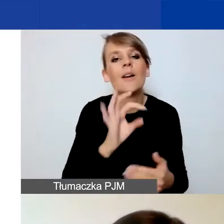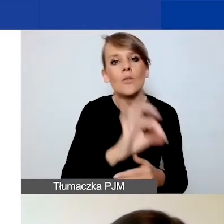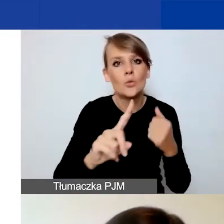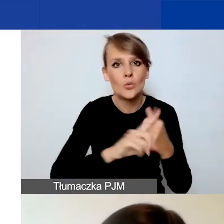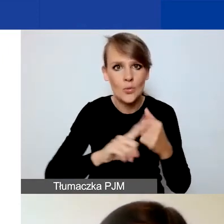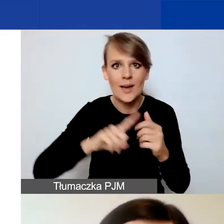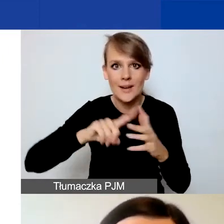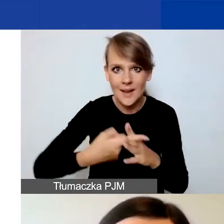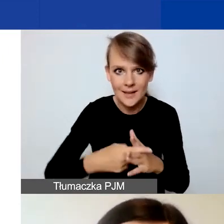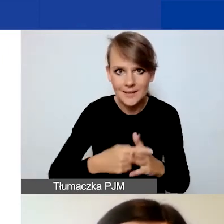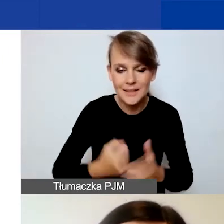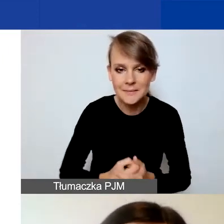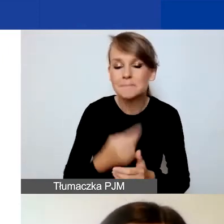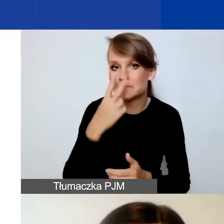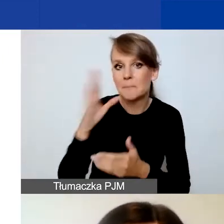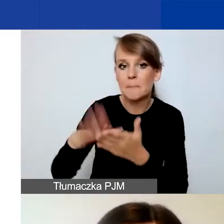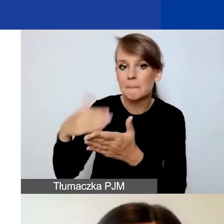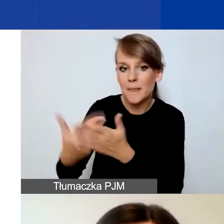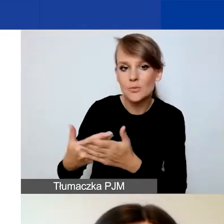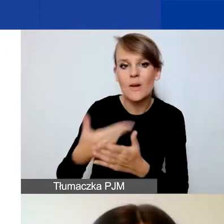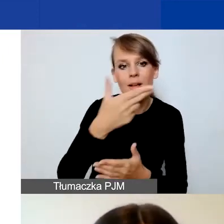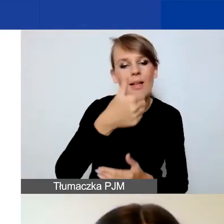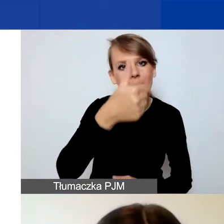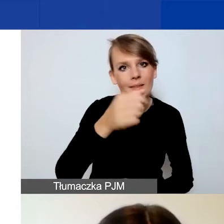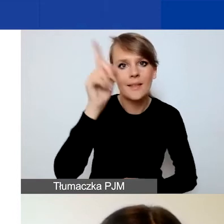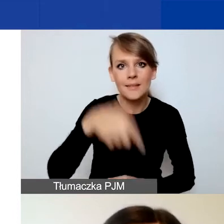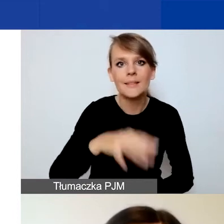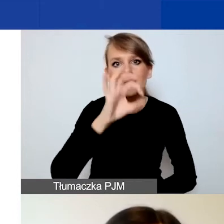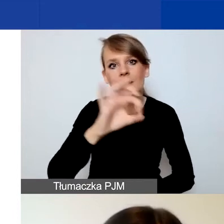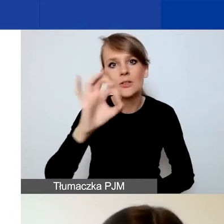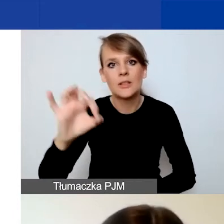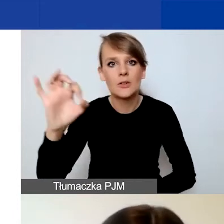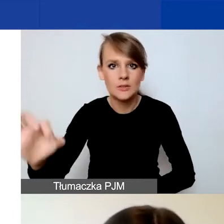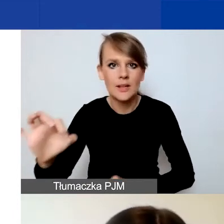Tutaj na naszym przykładzie jest to N1/0008.